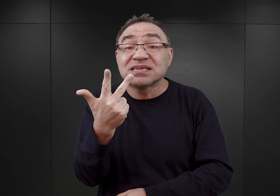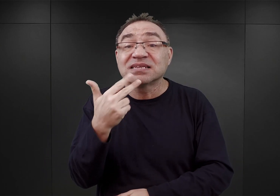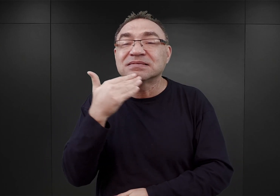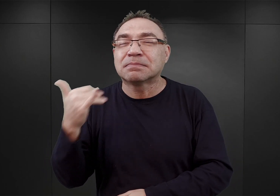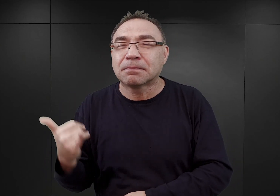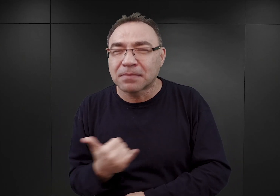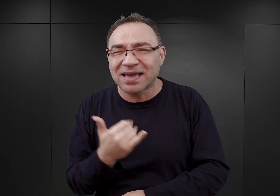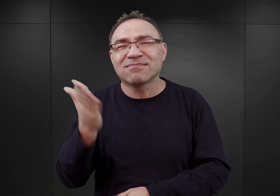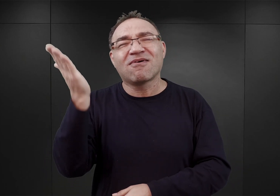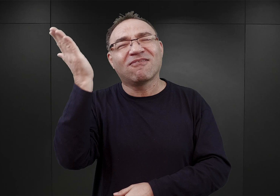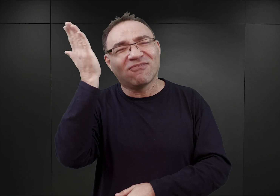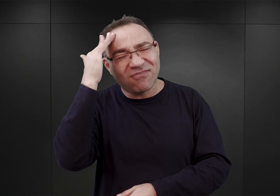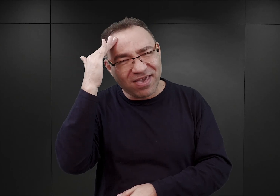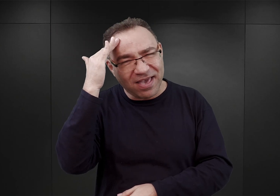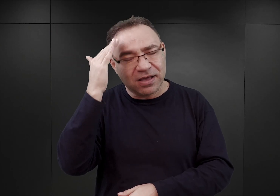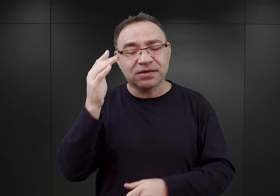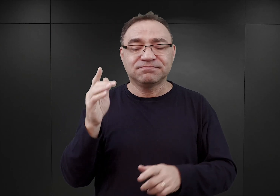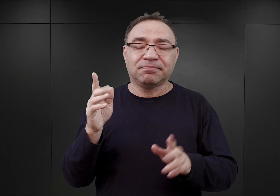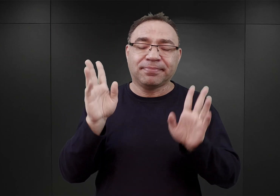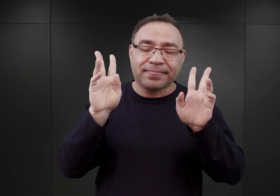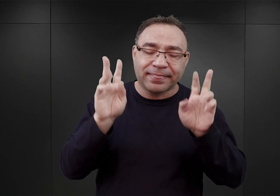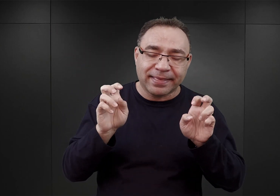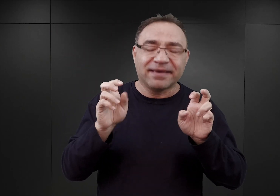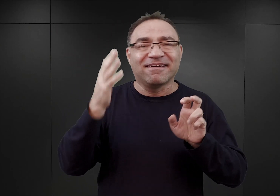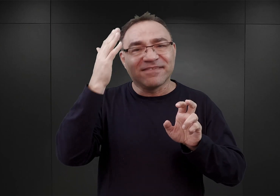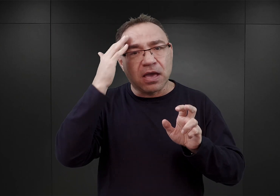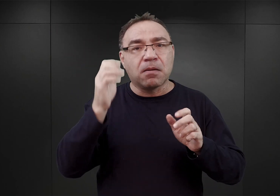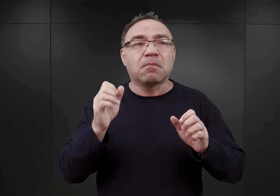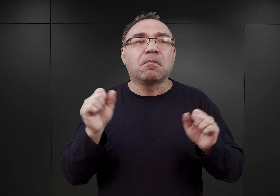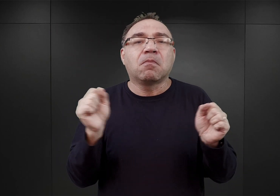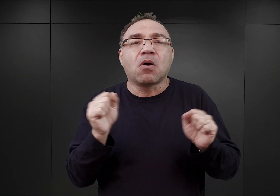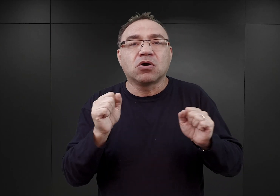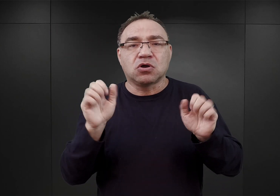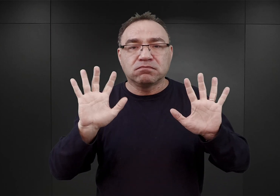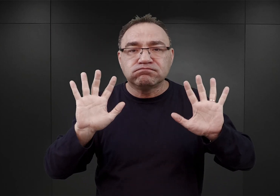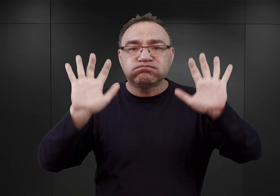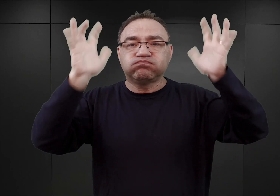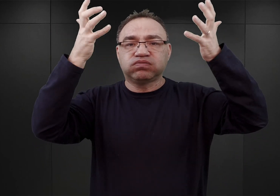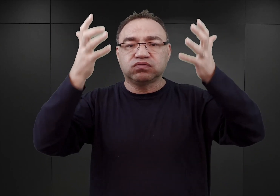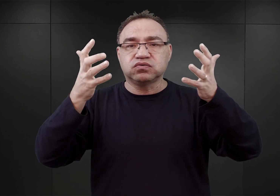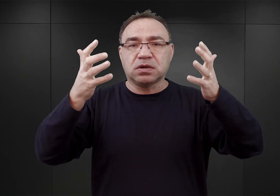ponieważ rzekomo obawiano się, iż będą oni brali udział w jakichś demonstracjach patriotycznych.